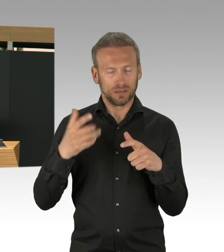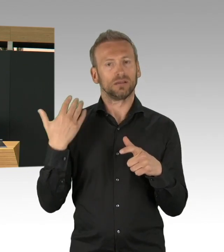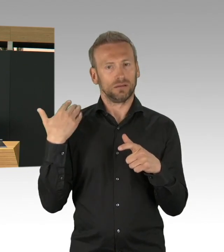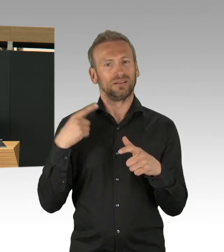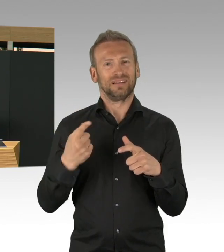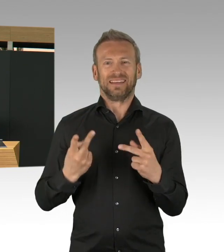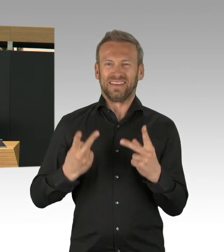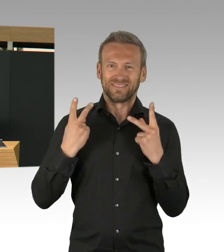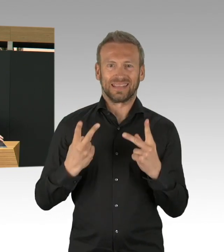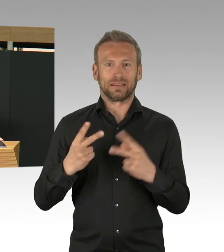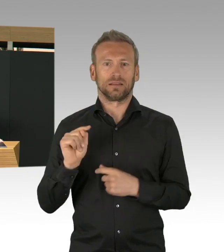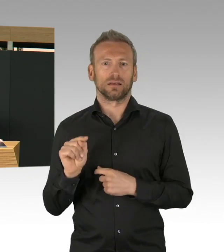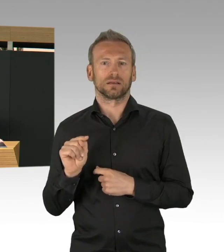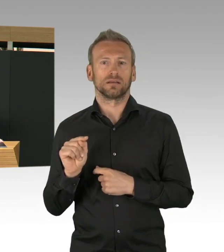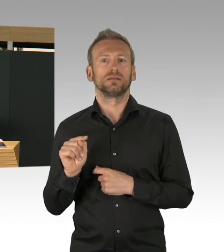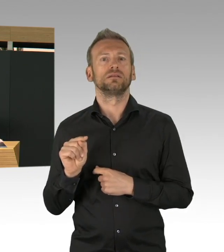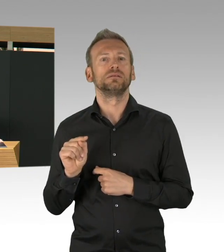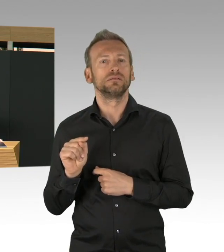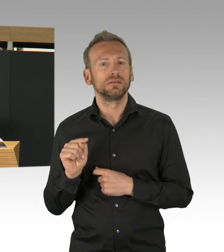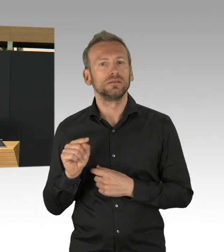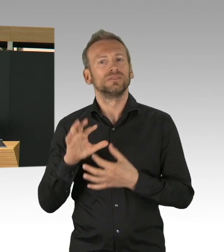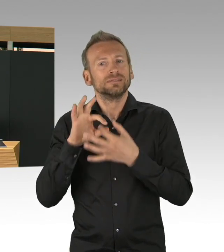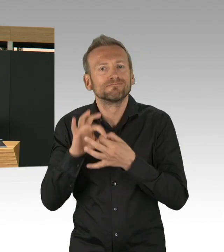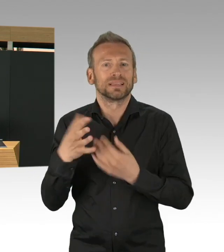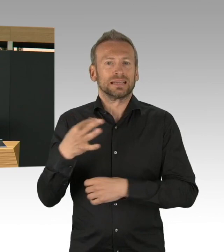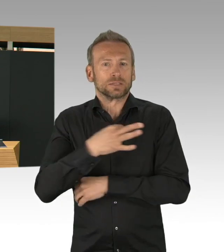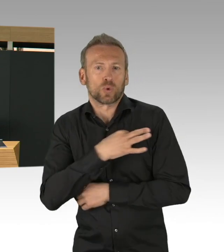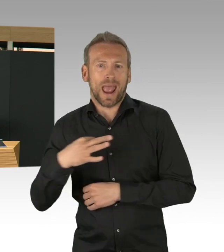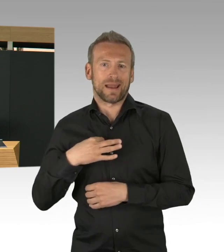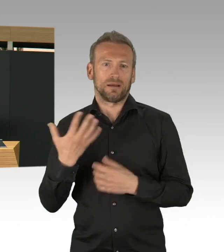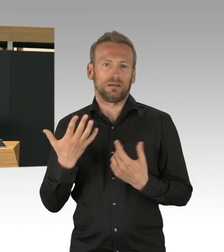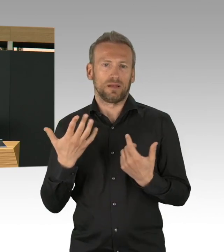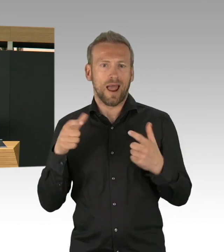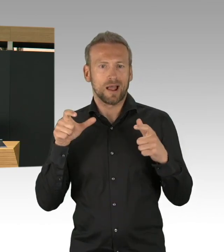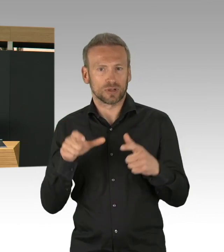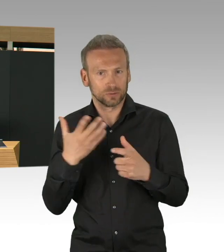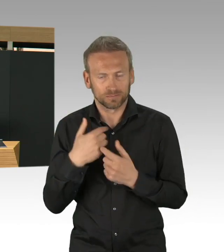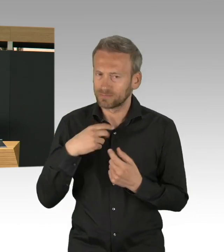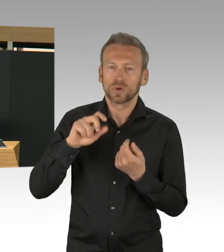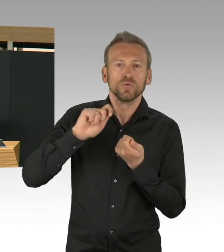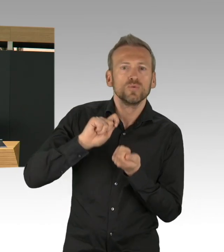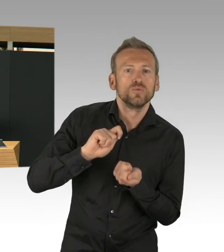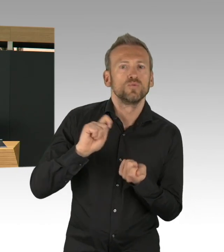unsere gesamte Gesellschaft wäre auch sehr dramatisch betroffen, die Bilder kennen wir alle.